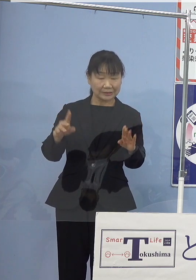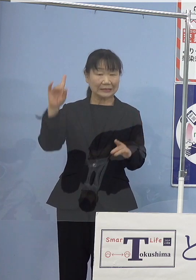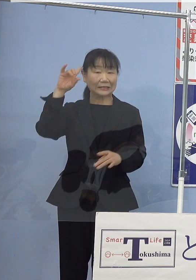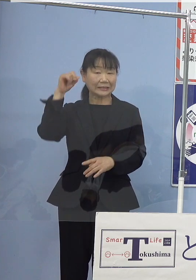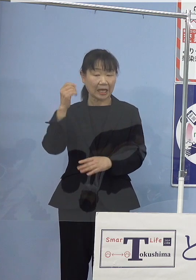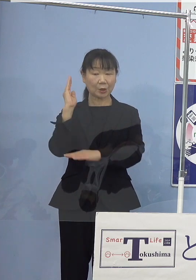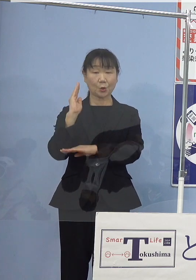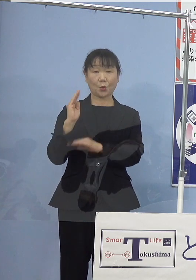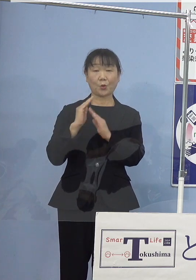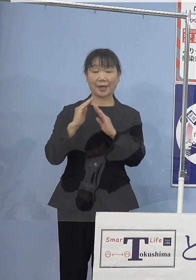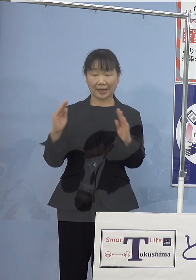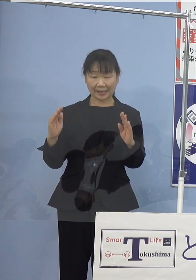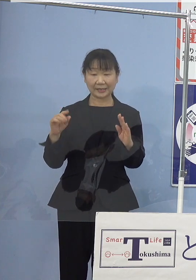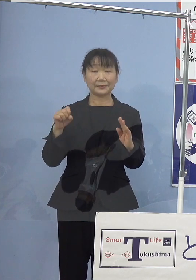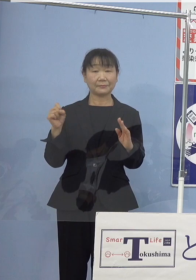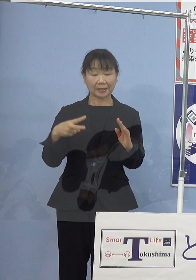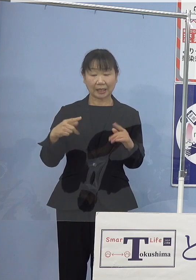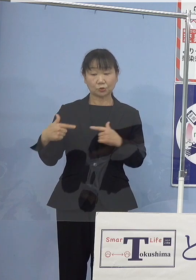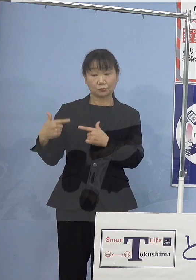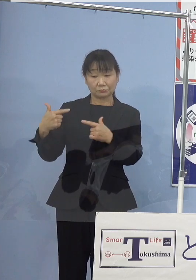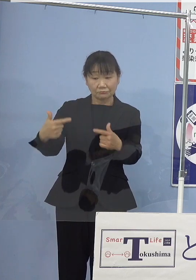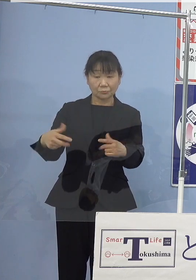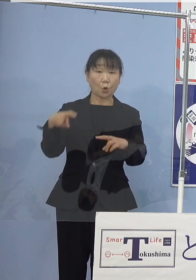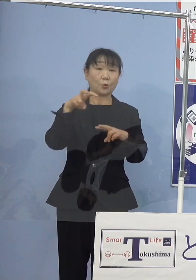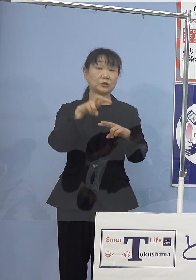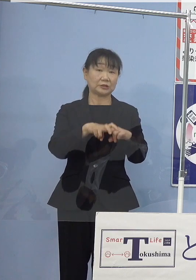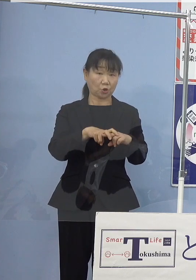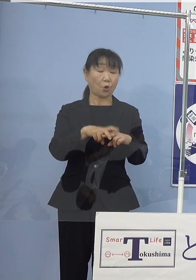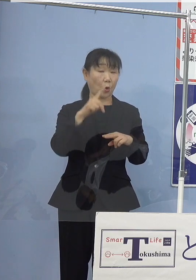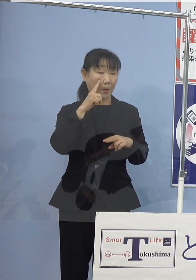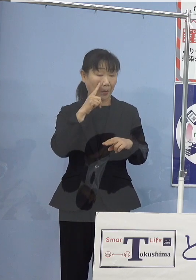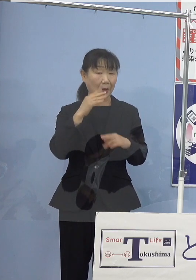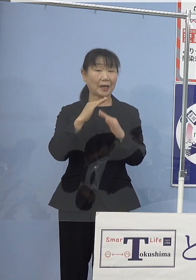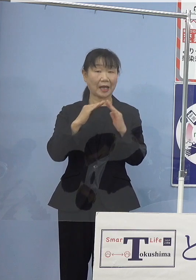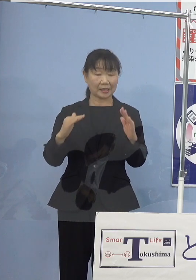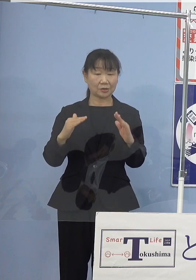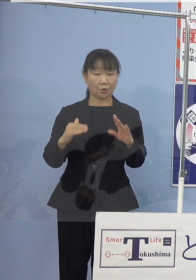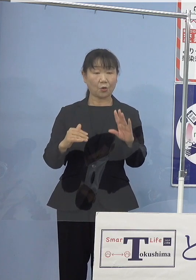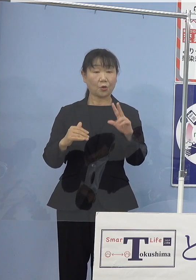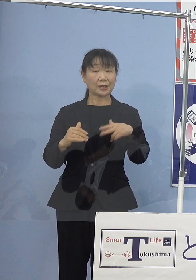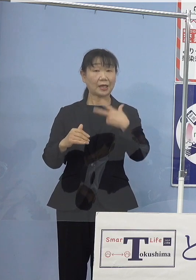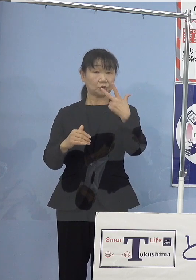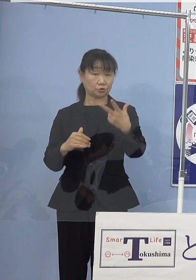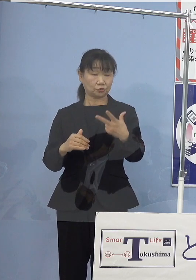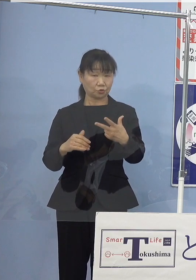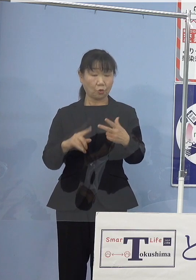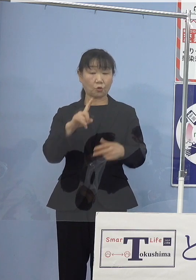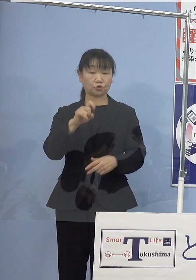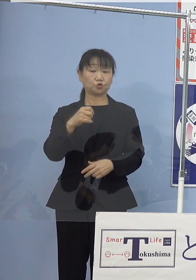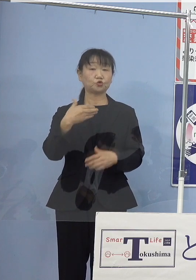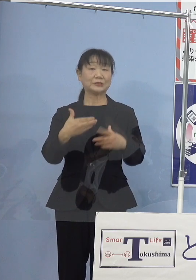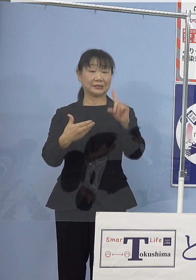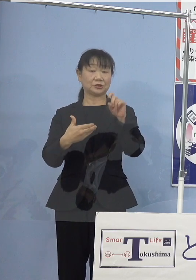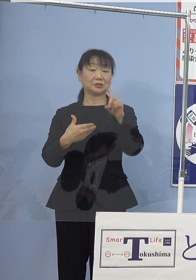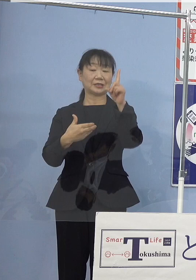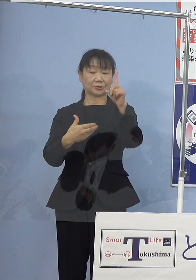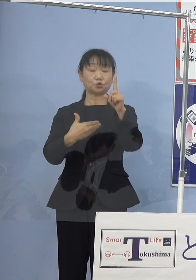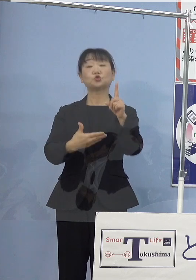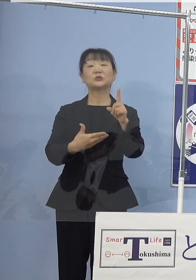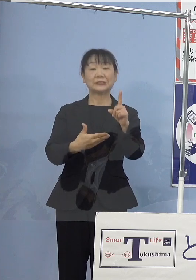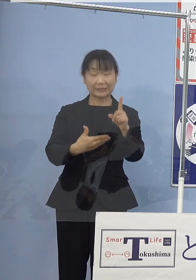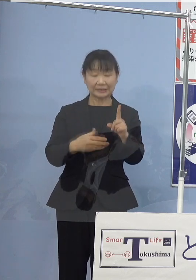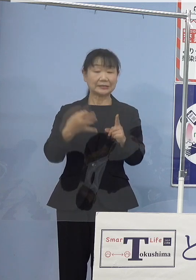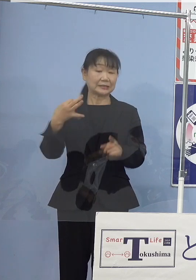また、水素バスの試乗会を 来週の19日金曜日に開催することとしておりますので